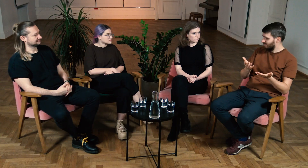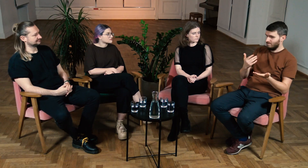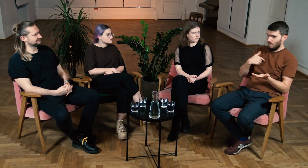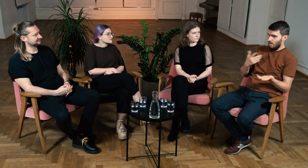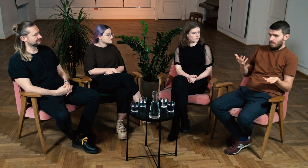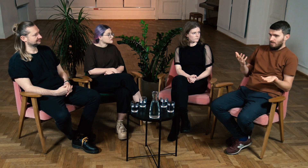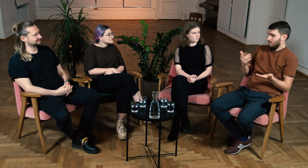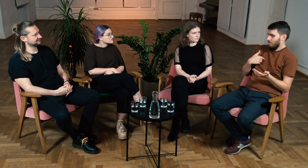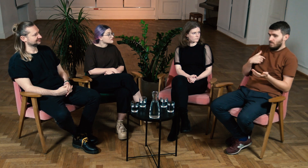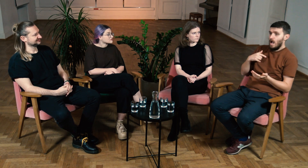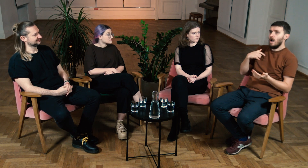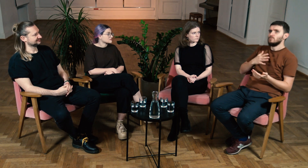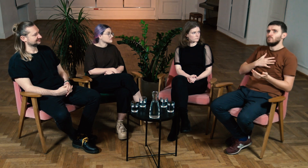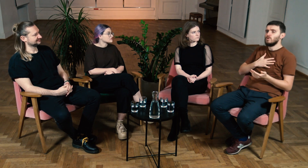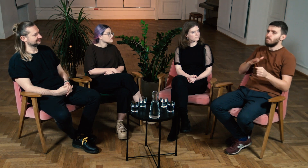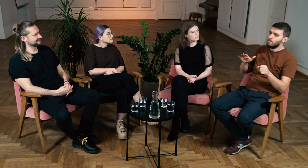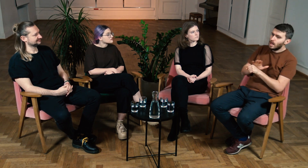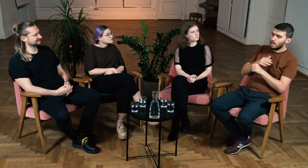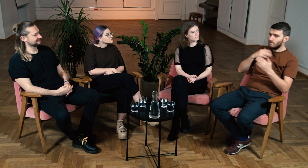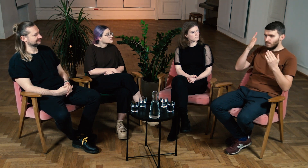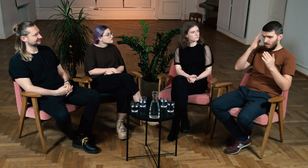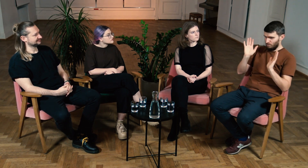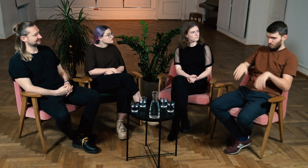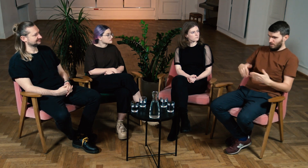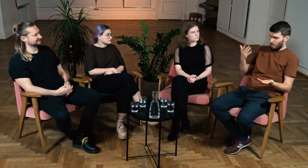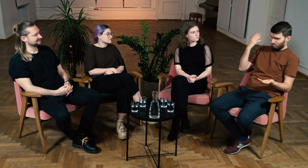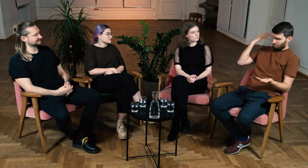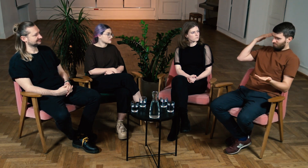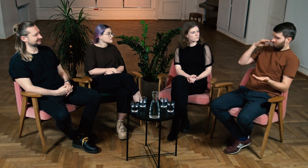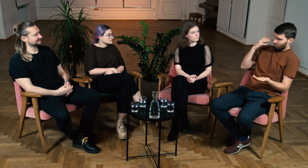A ja?... Mam wrażenie, że ja świadomość językową osiągnąłem